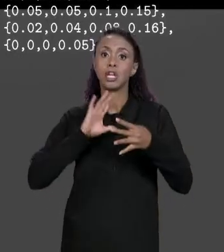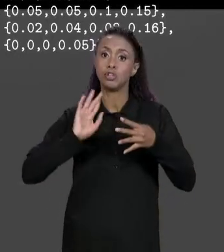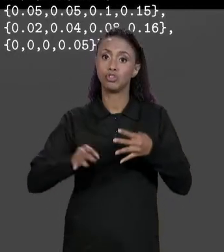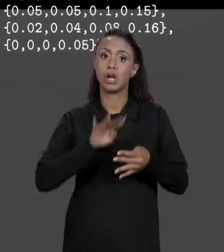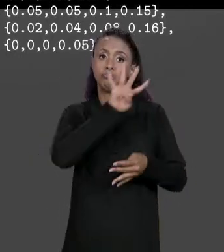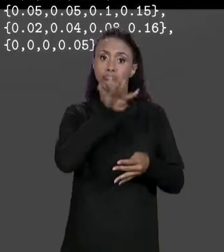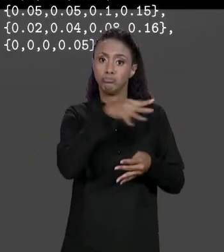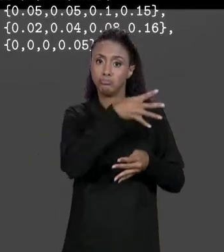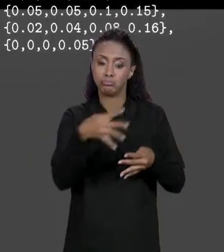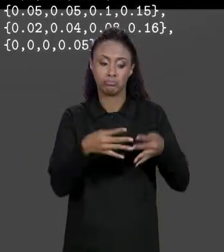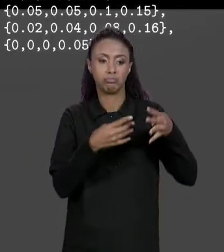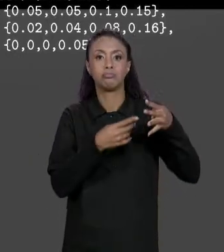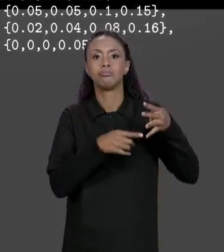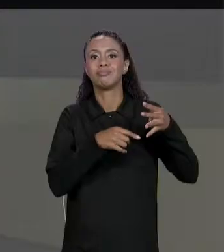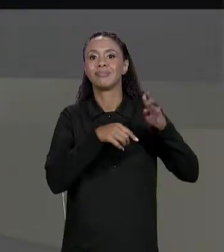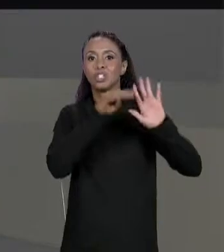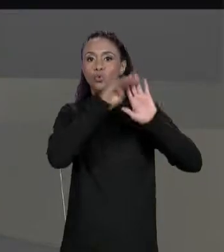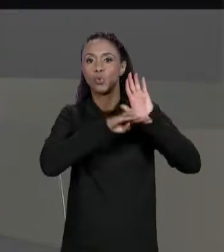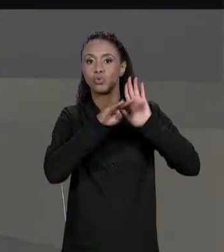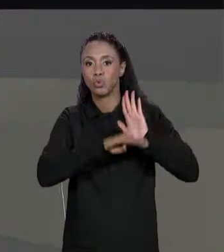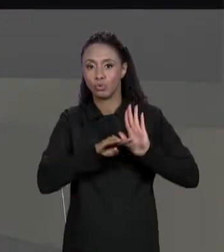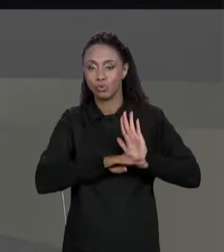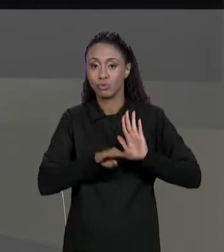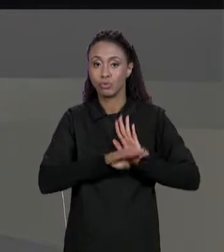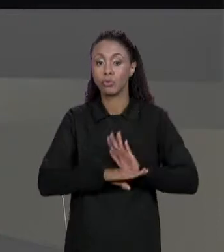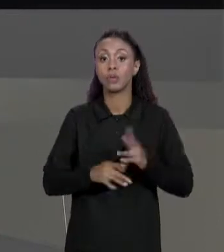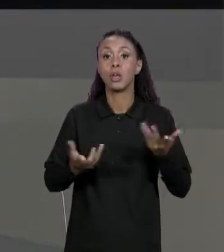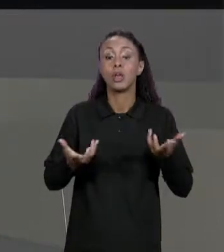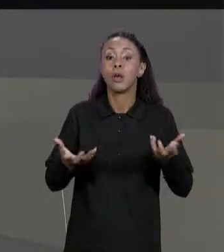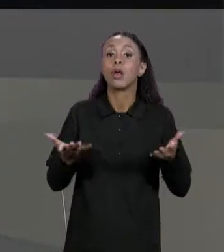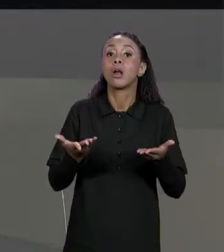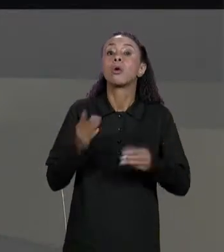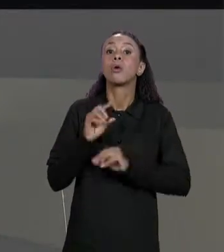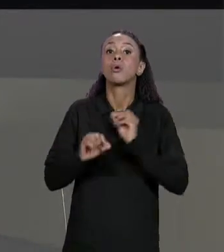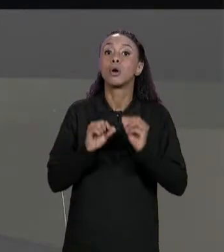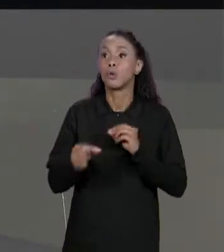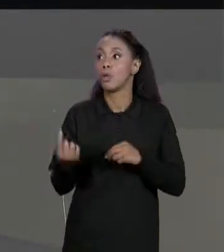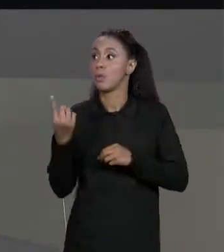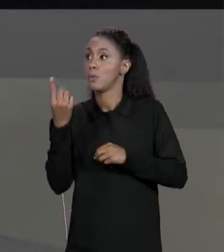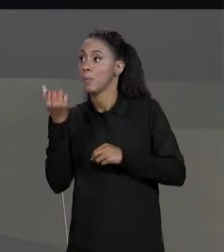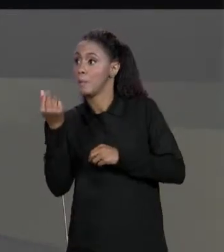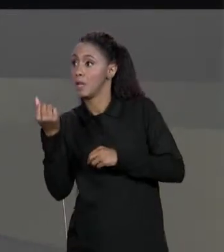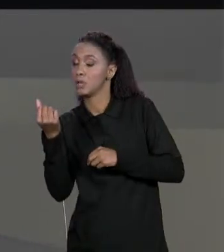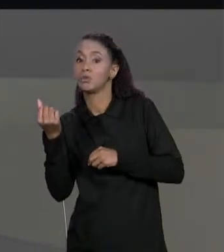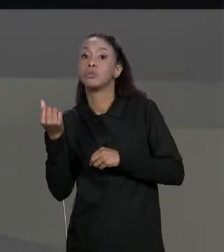CRIAR UMA NOVA MATRIZ QUE JUSTAMENTE MULTIPLIQUE O PREÇO POR "UM MENOS O VALOR DO